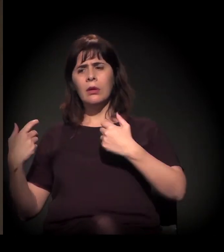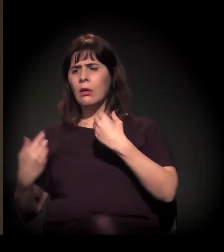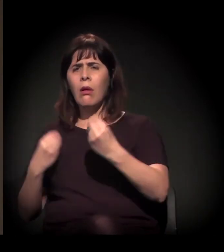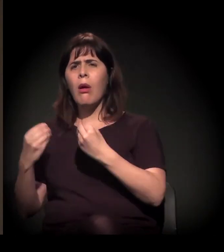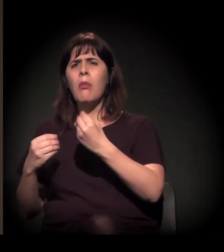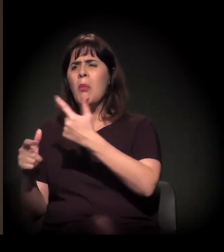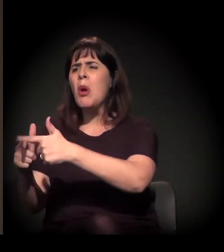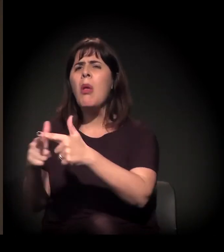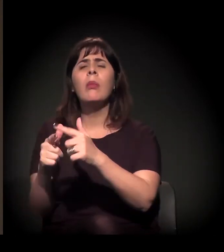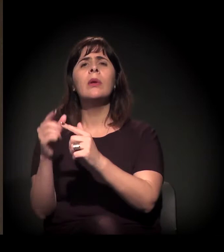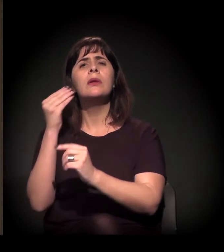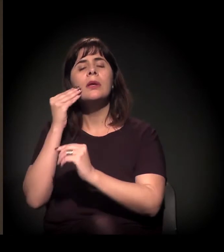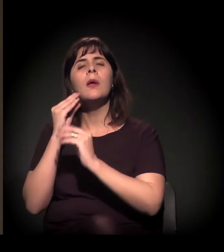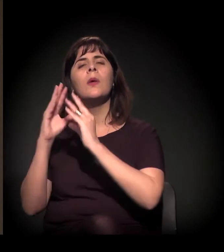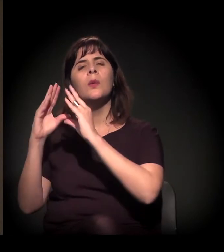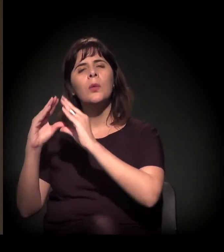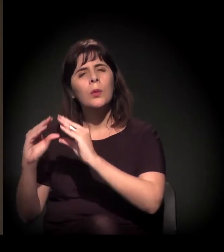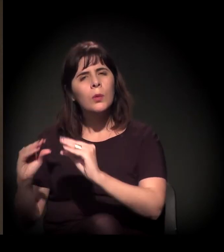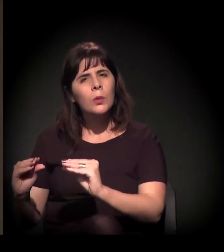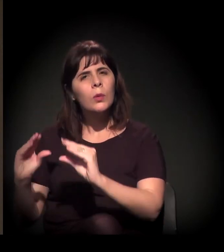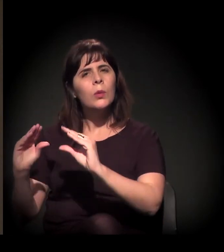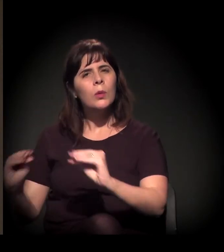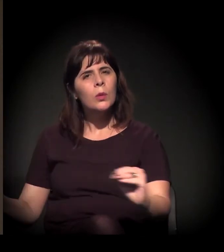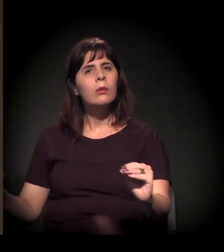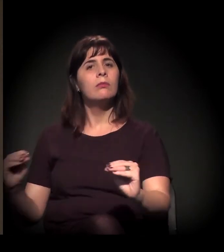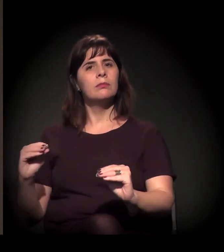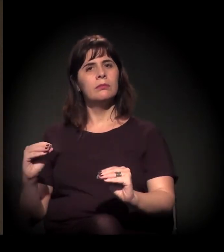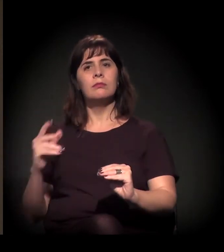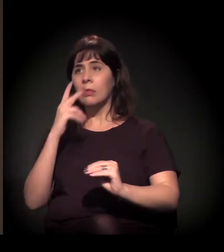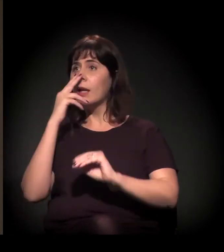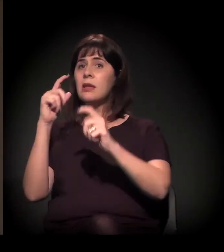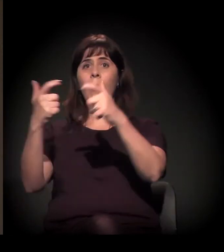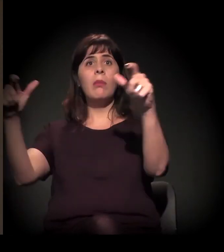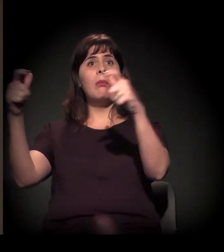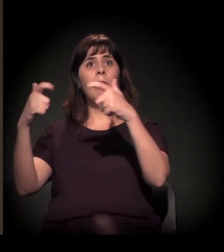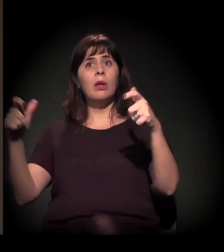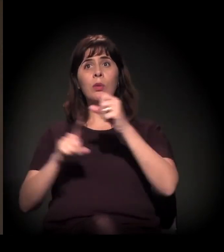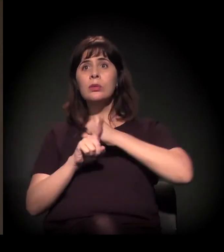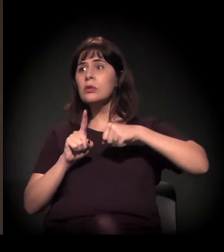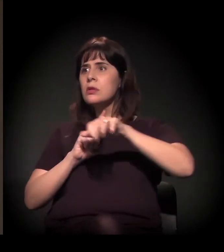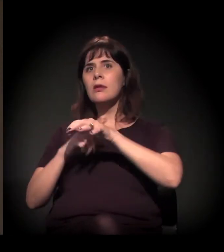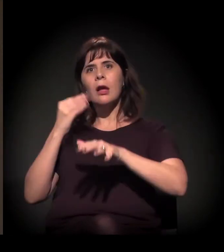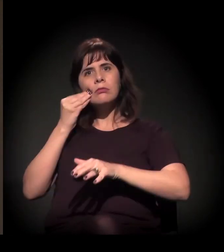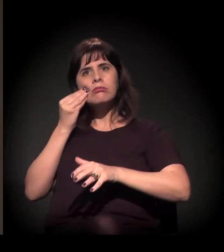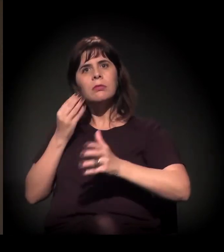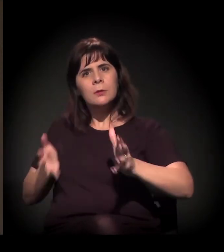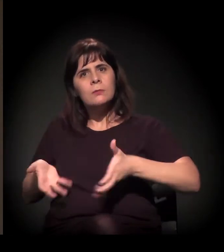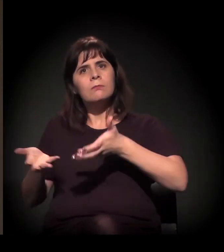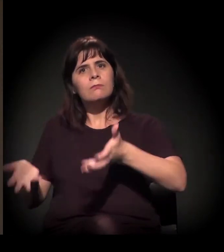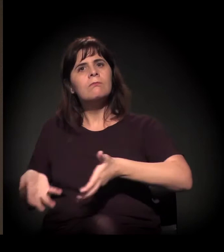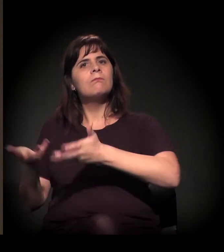de uma forma um pouco mais ampla. Você identifica isso de dentro da Cracolândia?